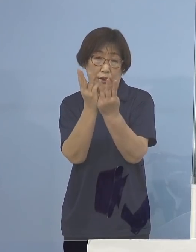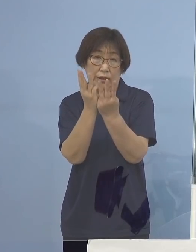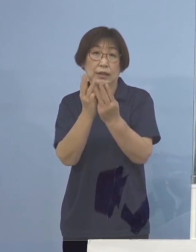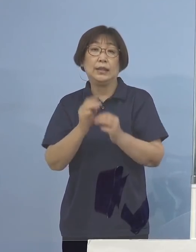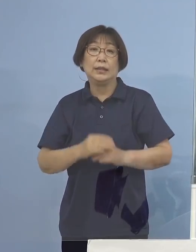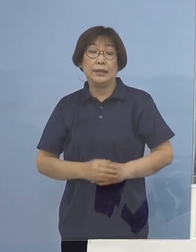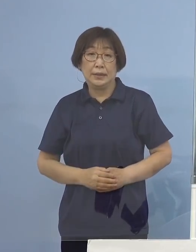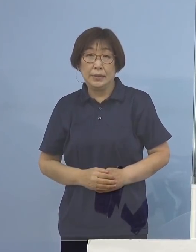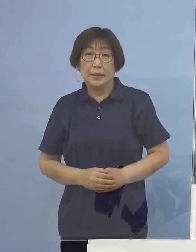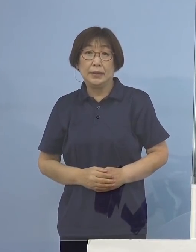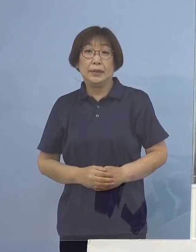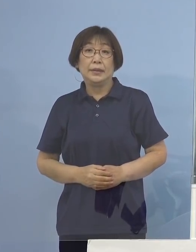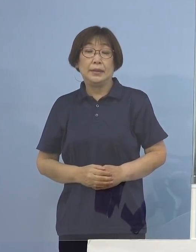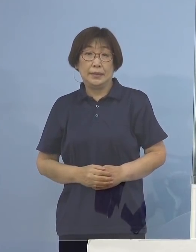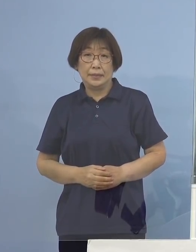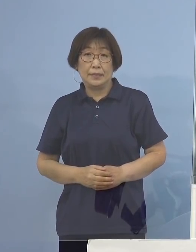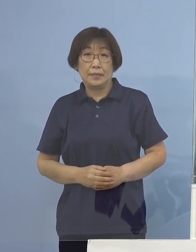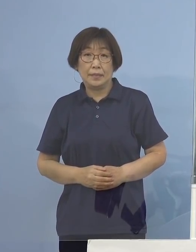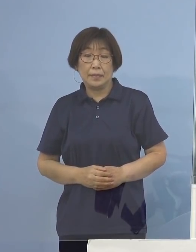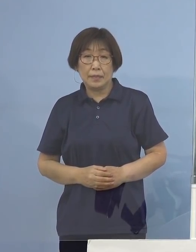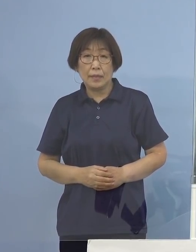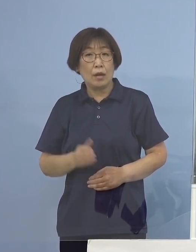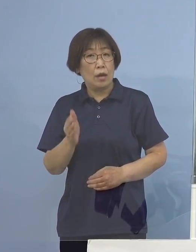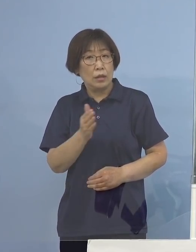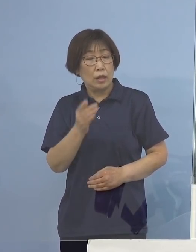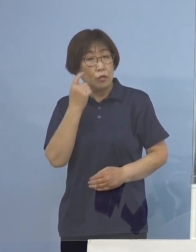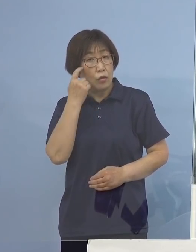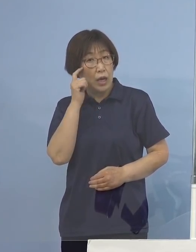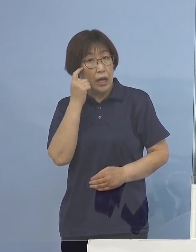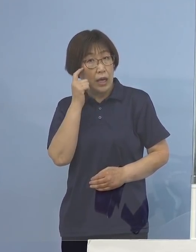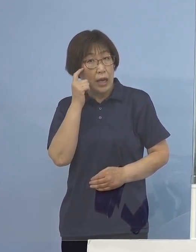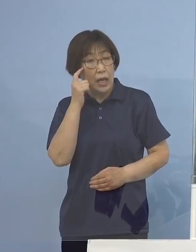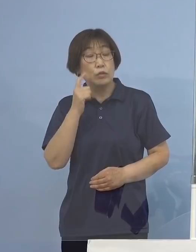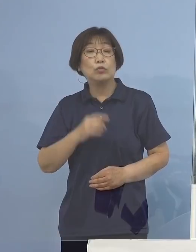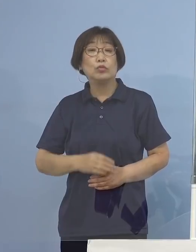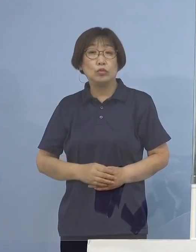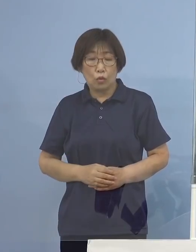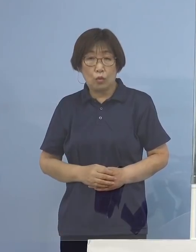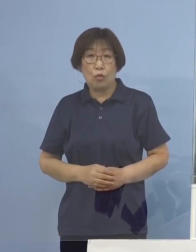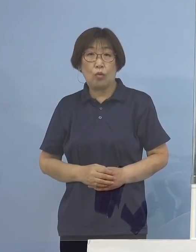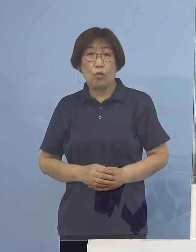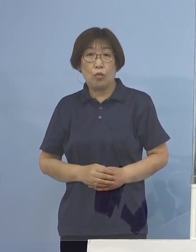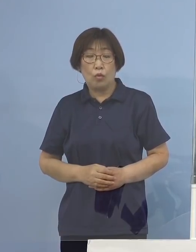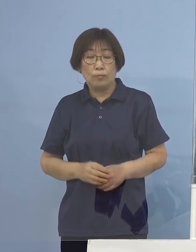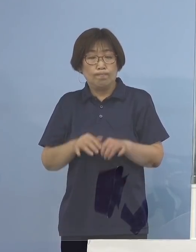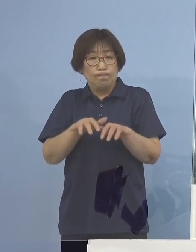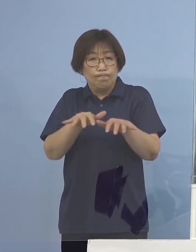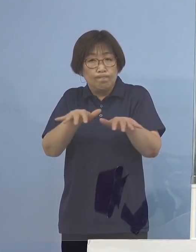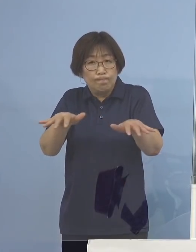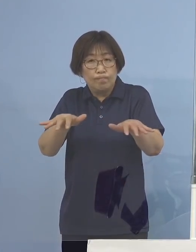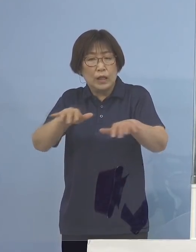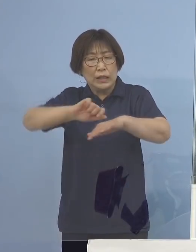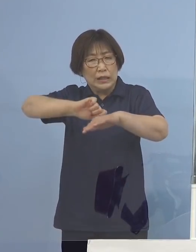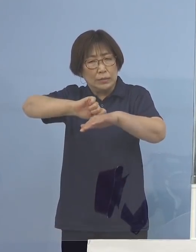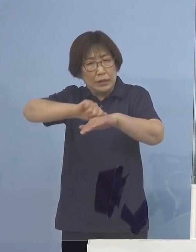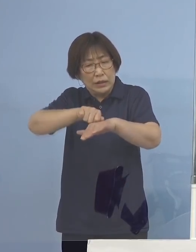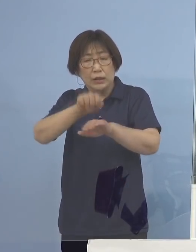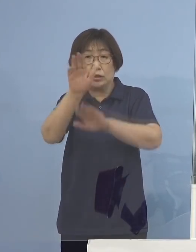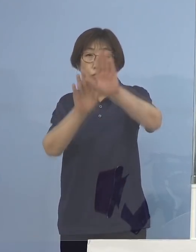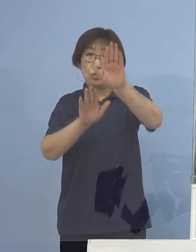こうした点を考えていくと、なかなかこれは 厳しい状況に日本が迎えているのではないか